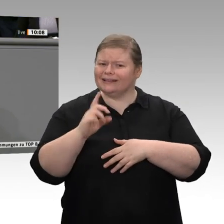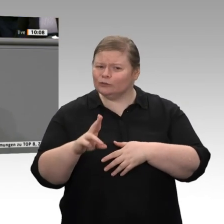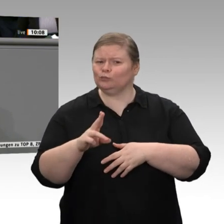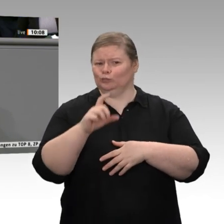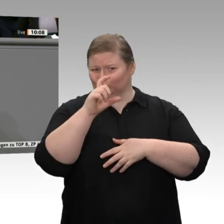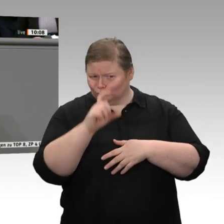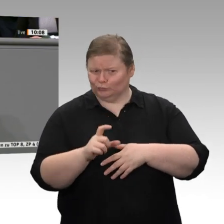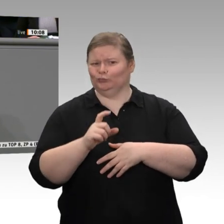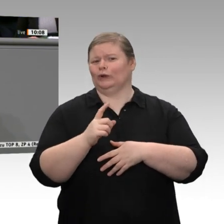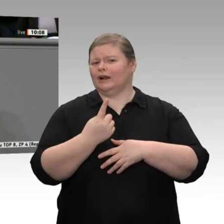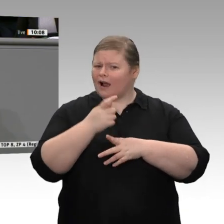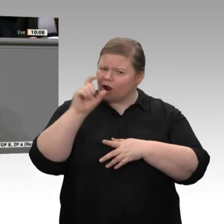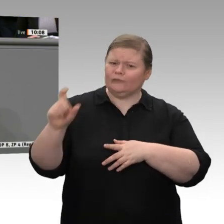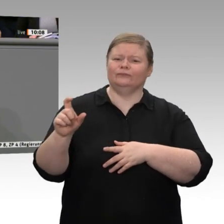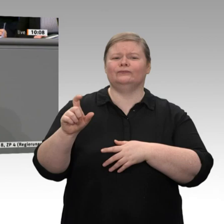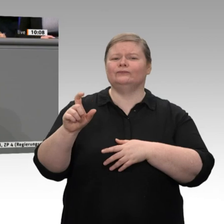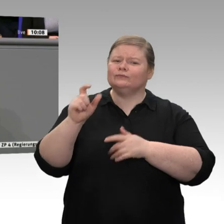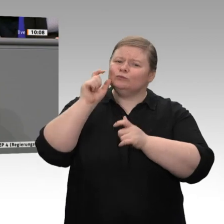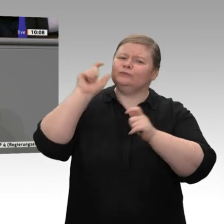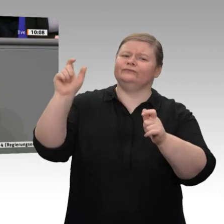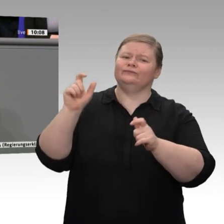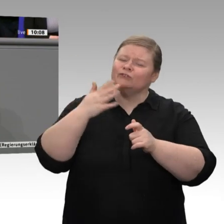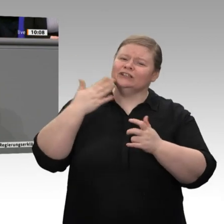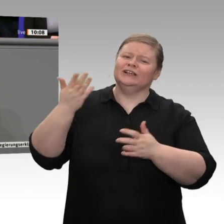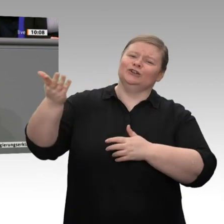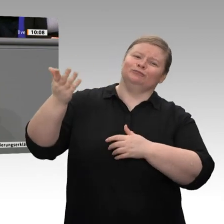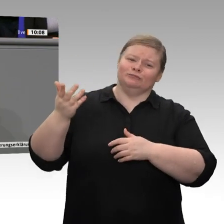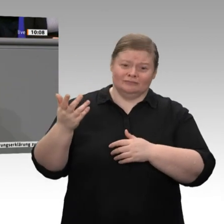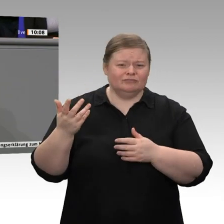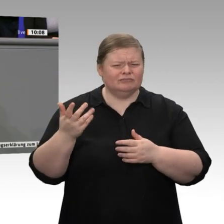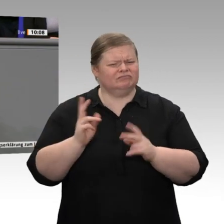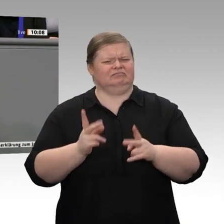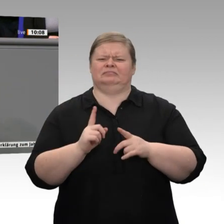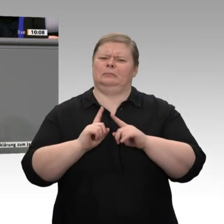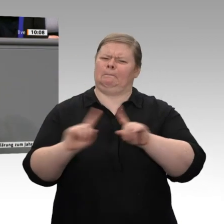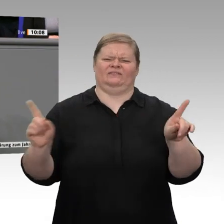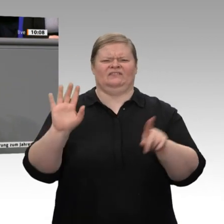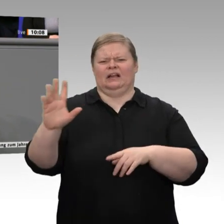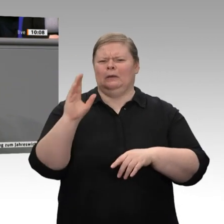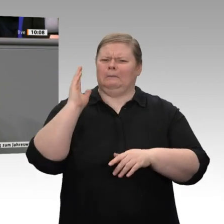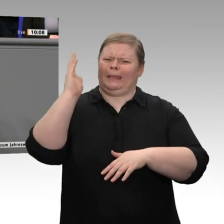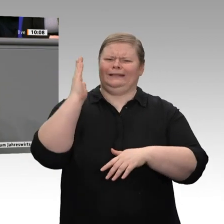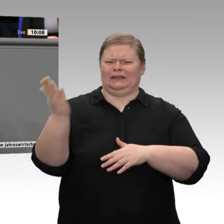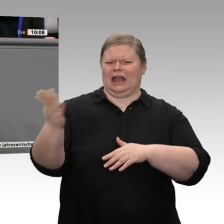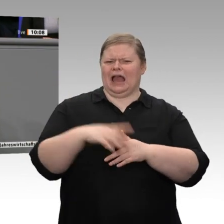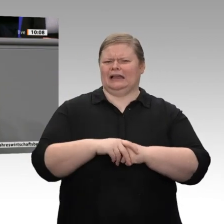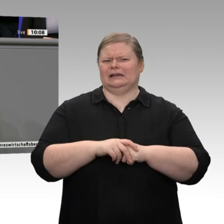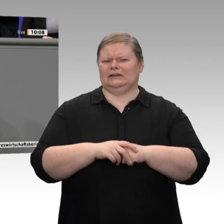etwas merkwürdige Wortwahl ist. Sie haben den Freihandel angesprochen. Warum, lieber Herr Pfeiffer - täglich grüßt